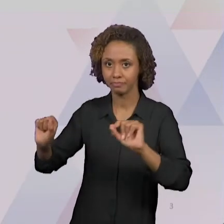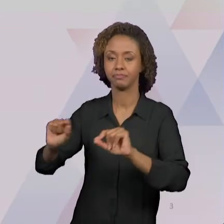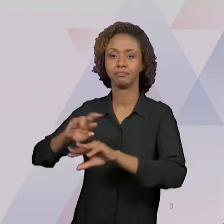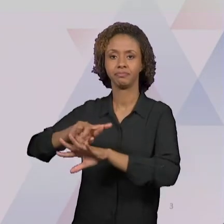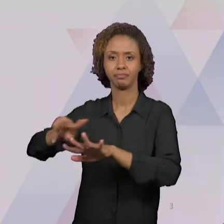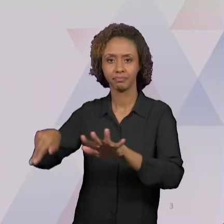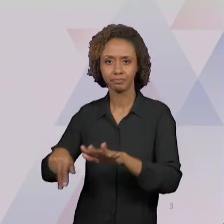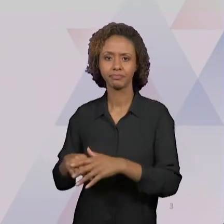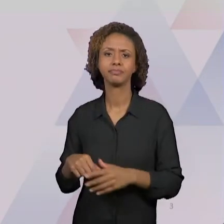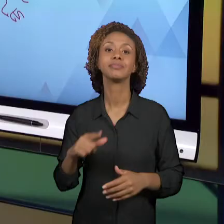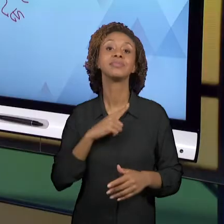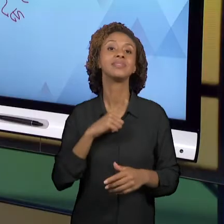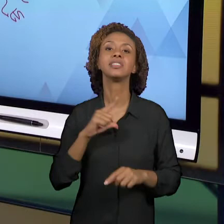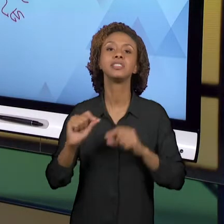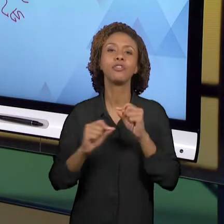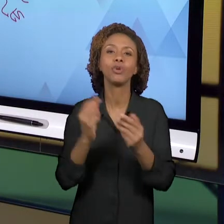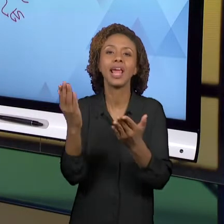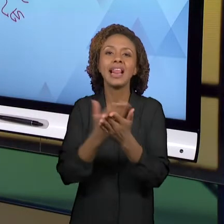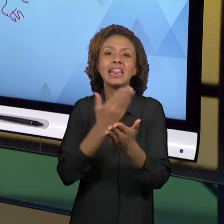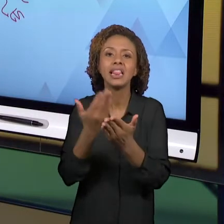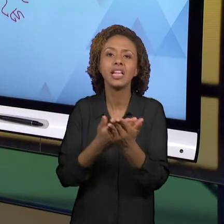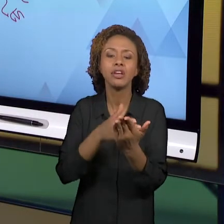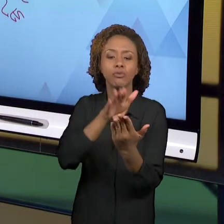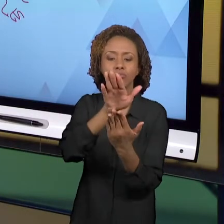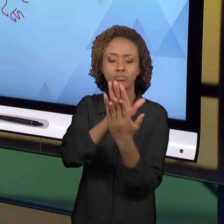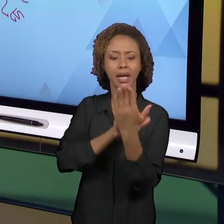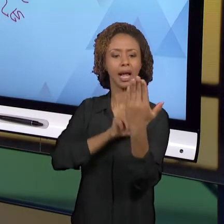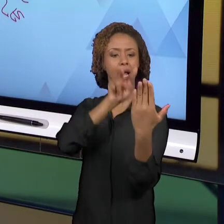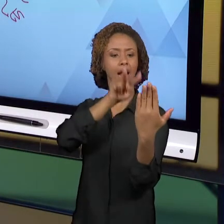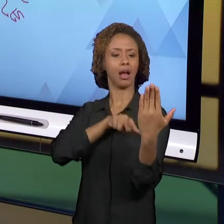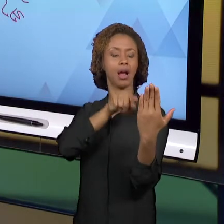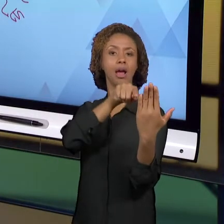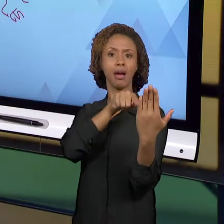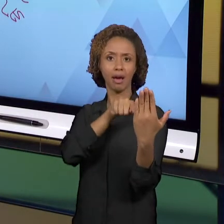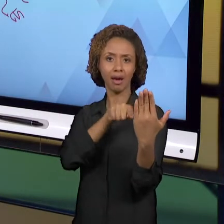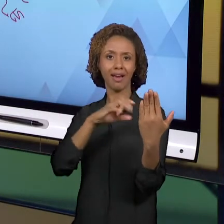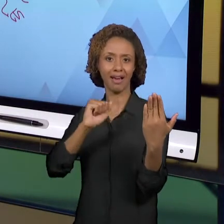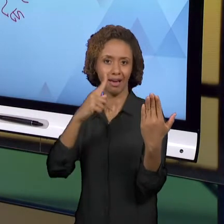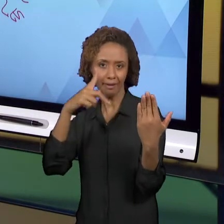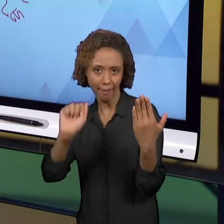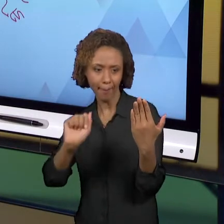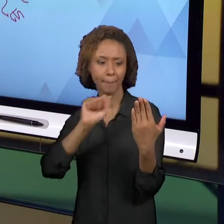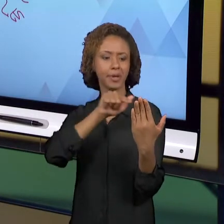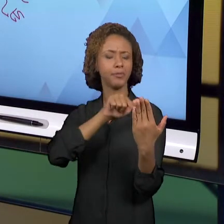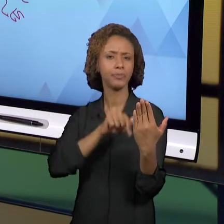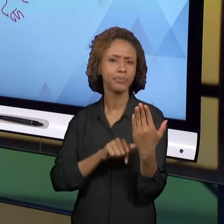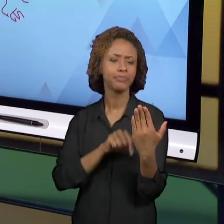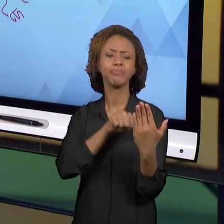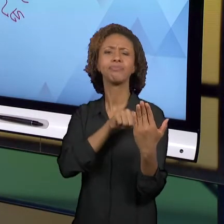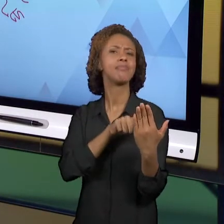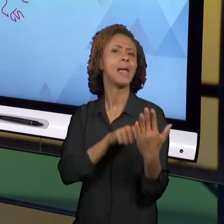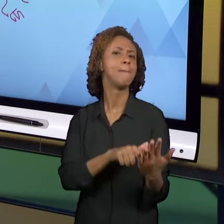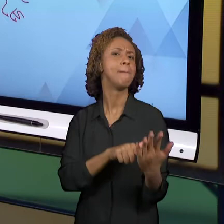POUCO SOBRE AS CAPAS DOS LIVROS, O QUE ELAS NOS REVELAM, QUE CONCEPÇÕES ELAS PASSAM PARA NÓS.